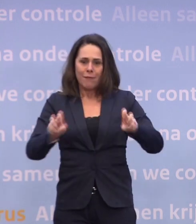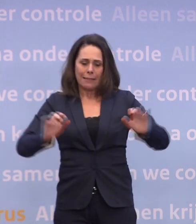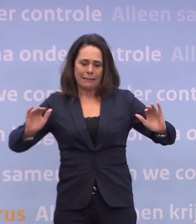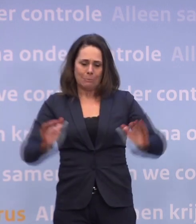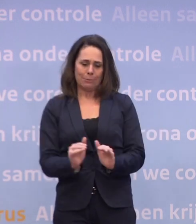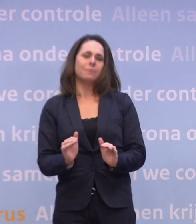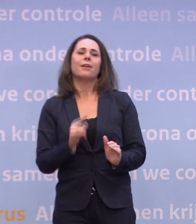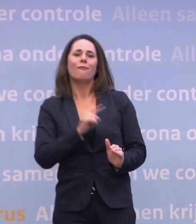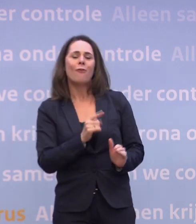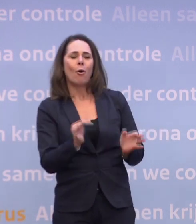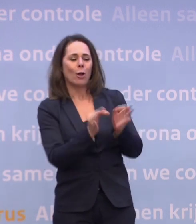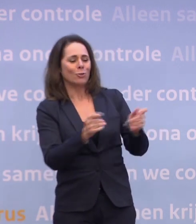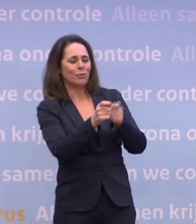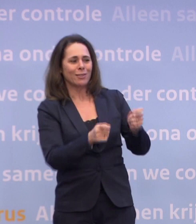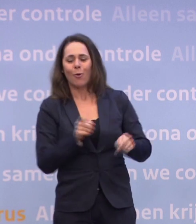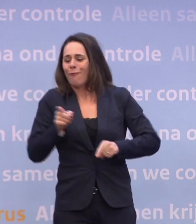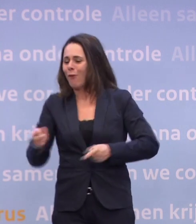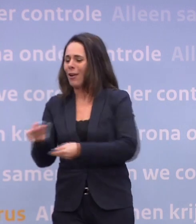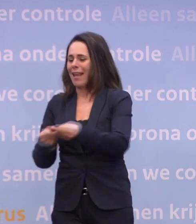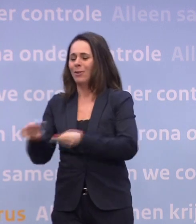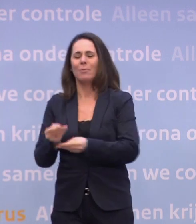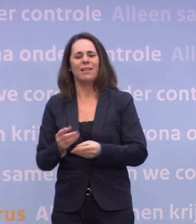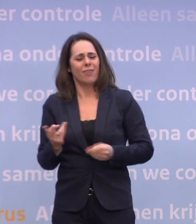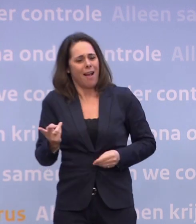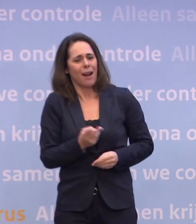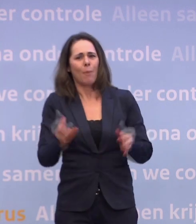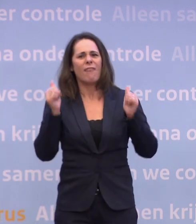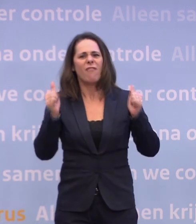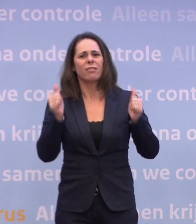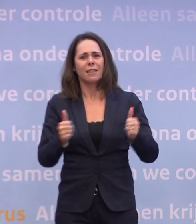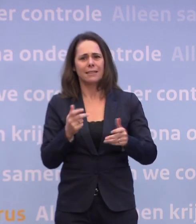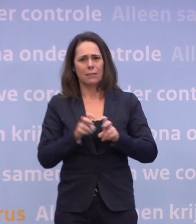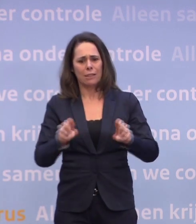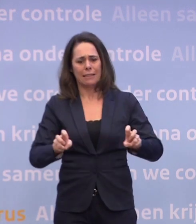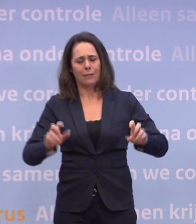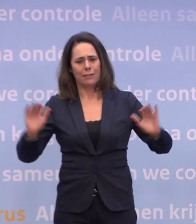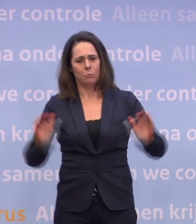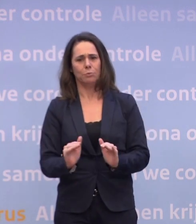Dus voor zowel de economie als de gezondheidszorg is het fantastisch... ...als je dat virus eronder weet te houden en dat is wat we hebben gedaan.